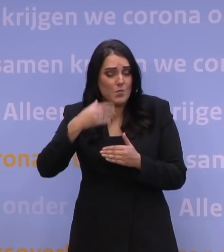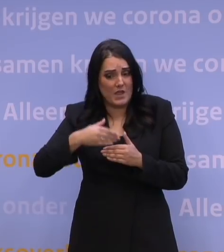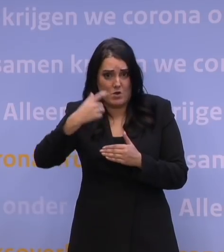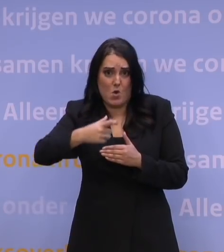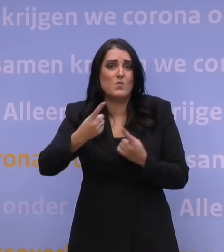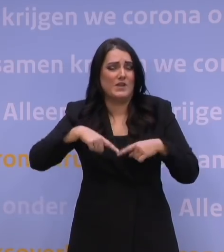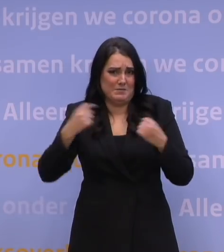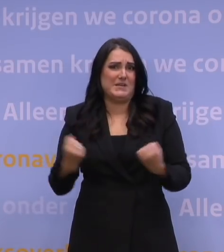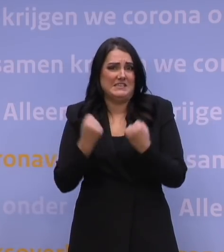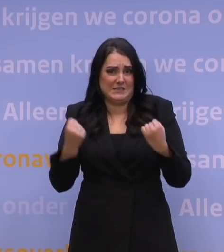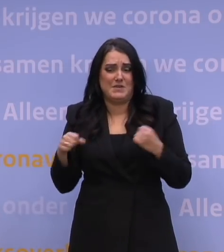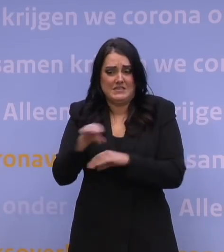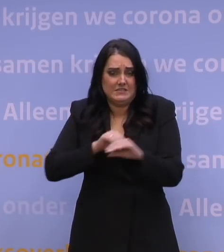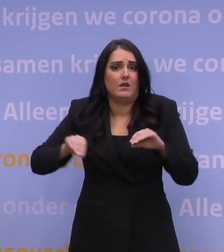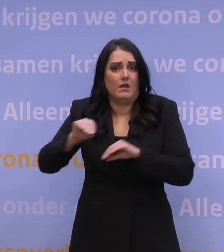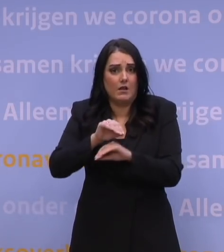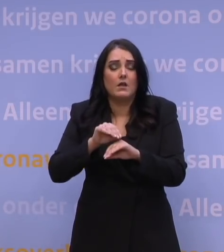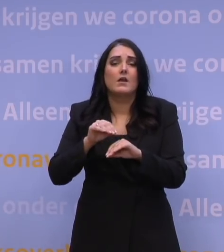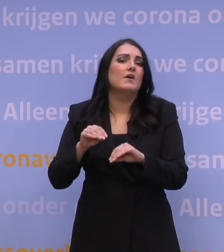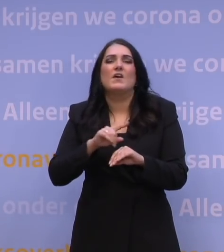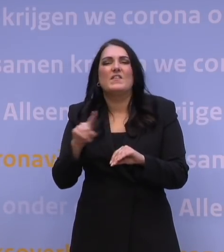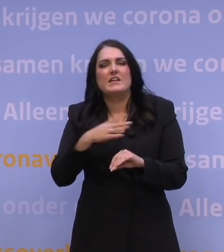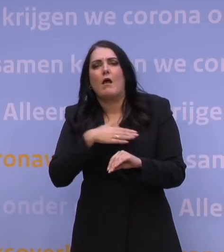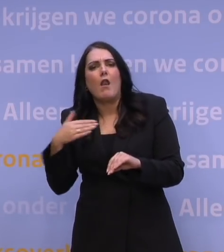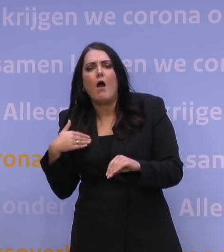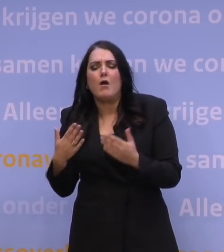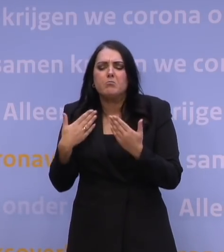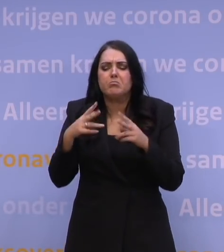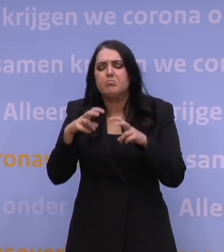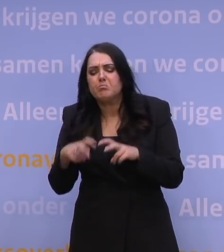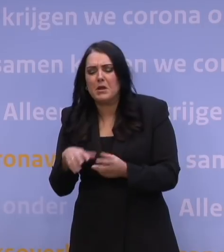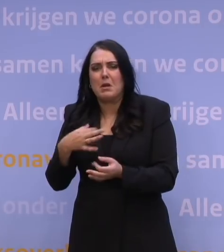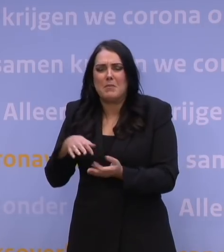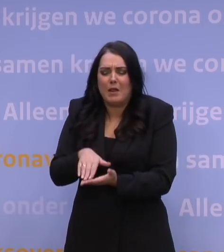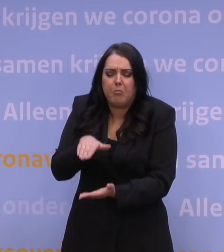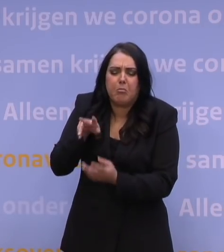En wat er af is, is er af en daar gaan we mee aan het werk. We gaan niet heel lang zitten studeren, we zijn gewoon aan het werk.